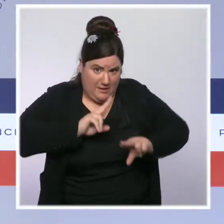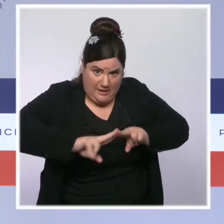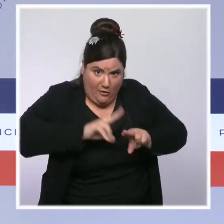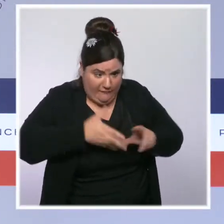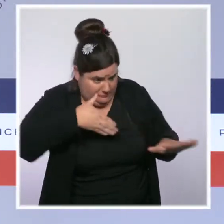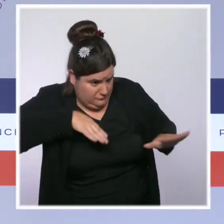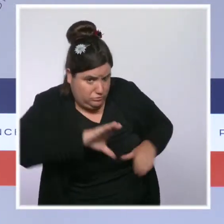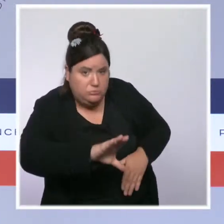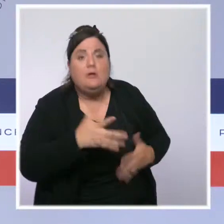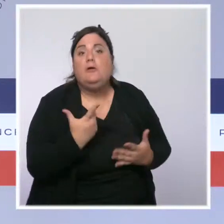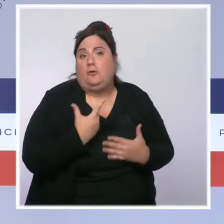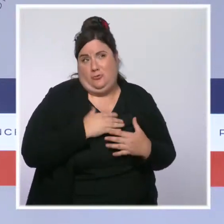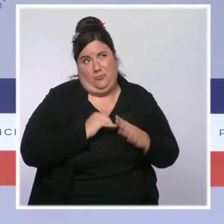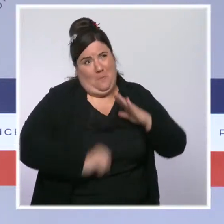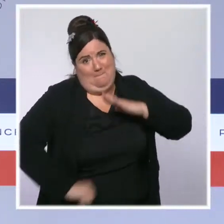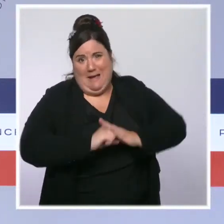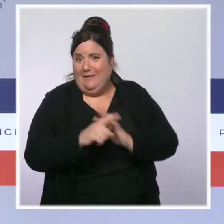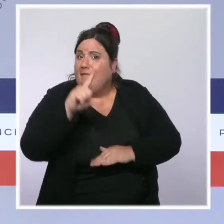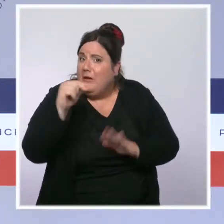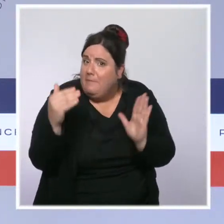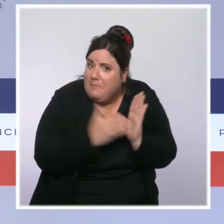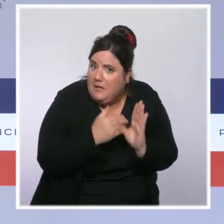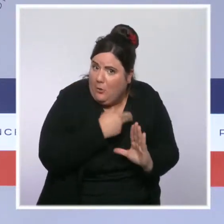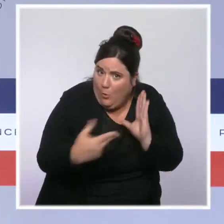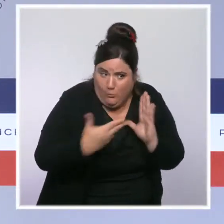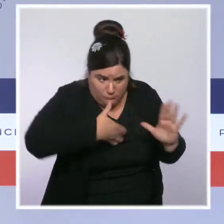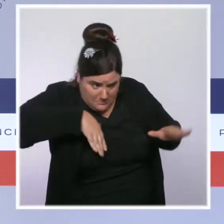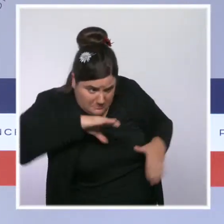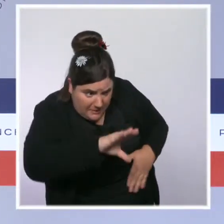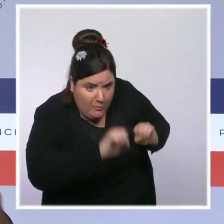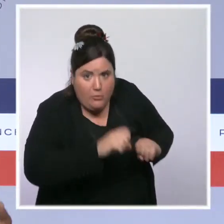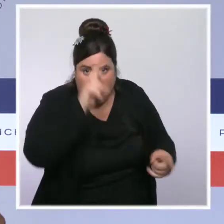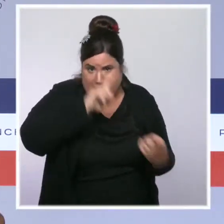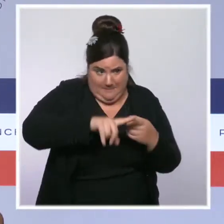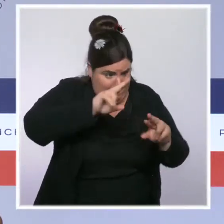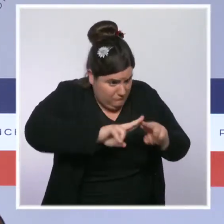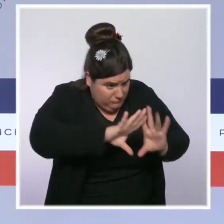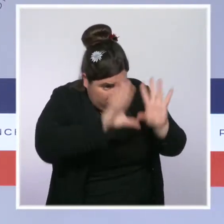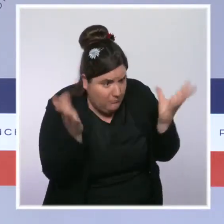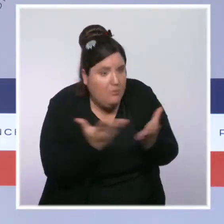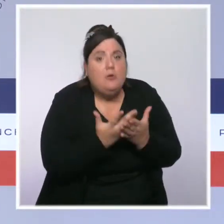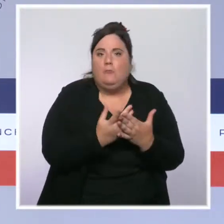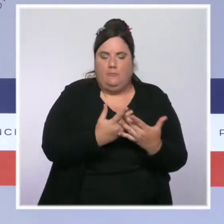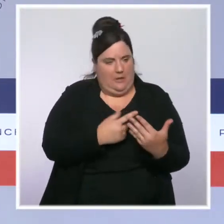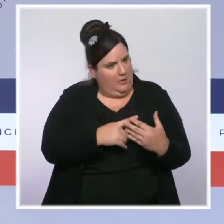C'est un dispositif qui est de plus en plus connu, il y a de plus en plus de recours. On parle ici du long terme. Il y a évidemment la question du court terme,